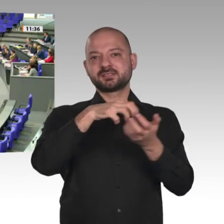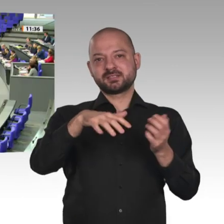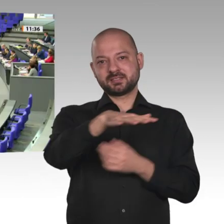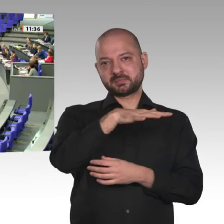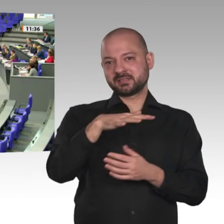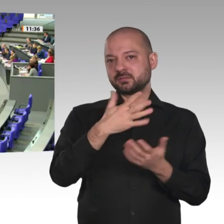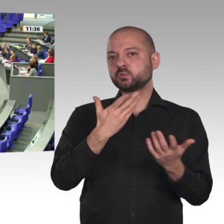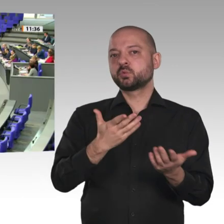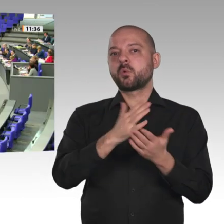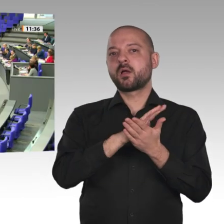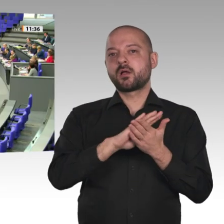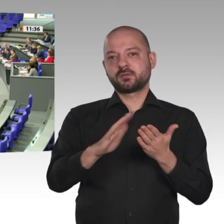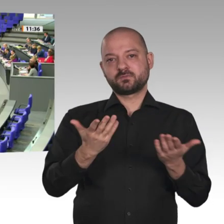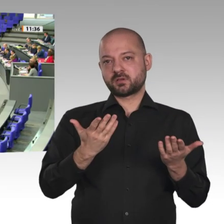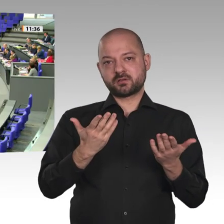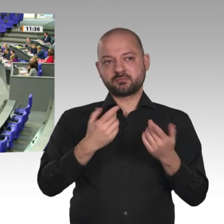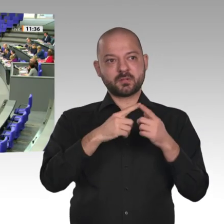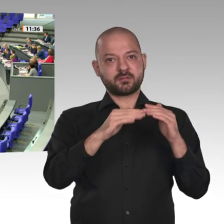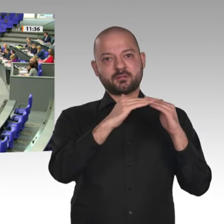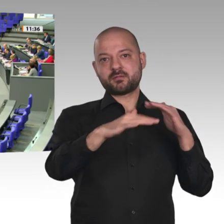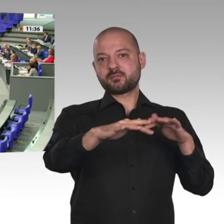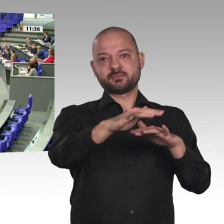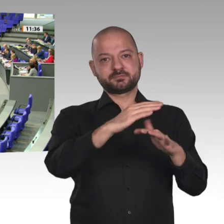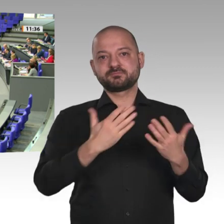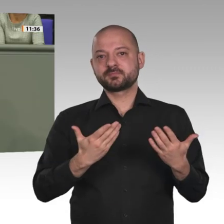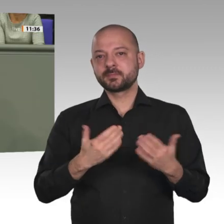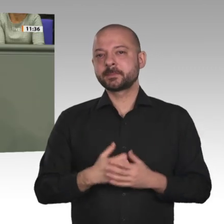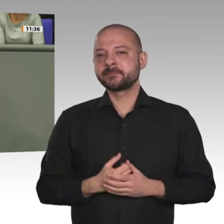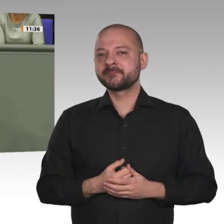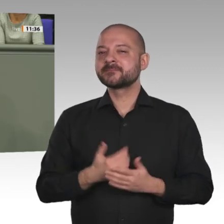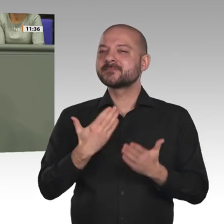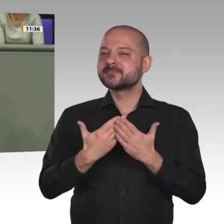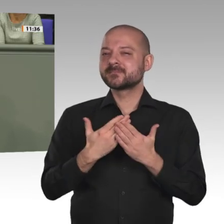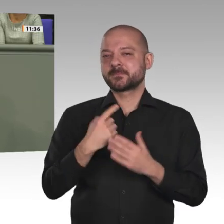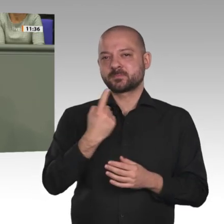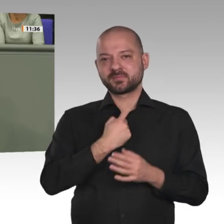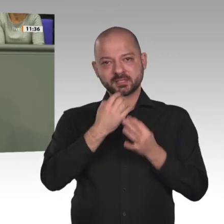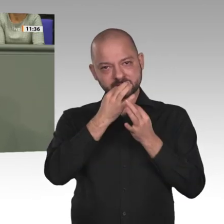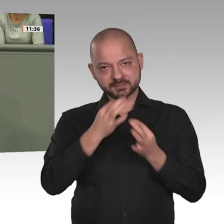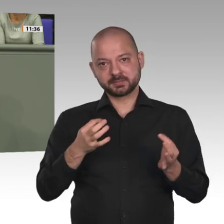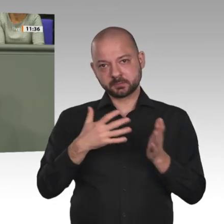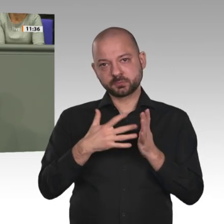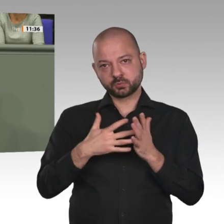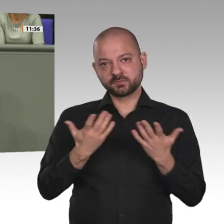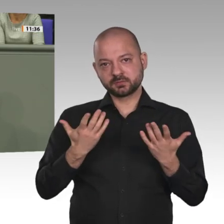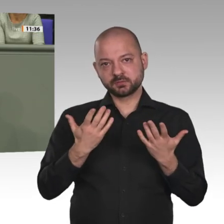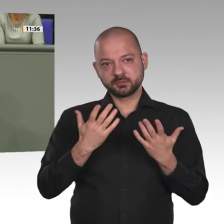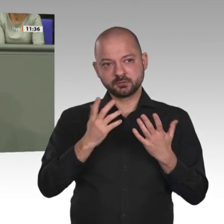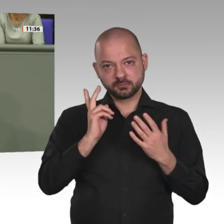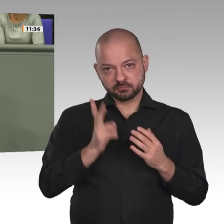Die UNAMID-Mission ist nicht ungefährlich. Unsere Soldaten sind in einem Krisenherd,